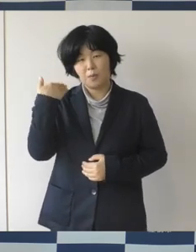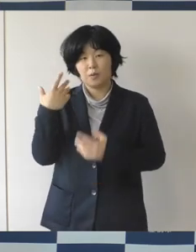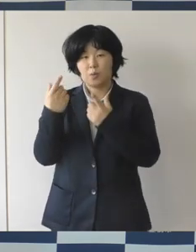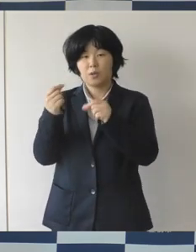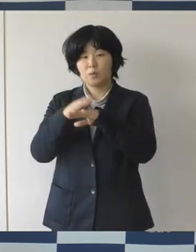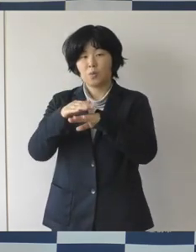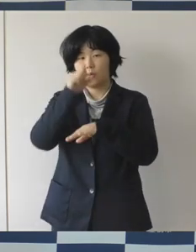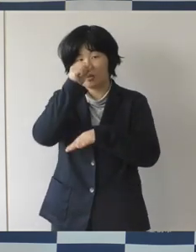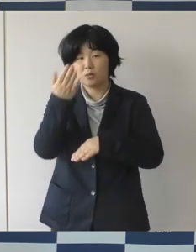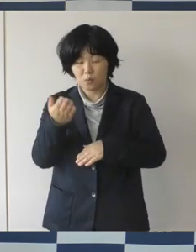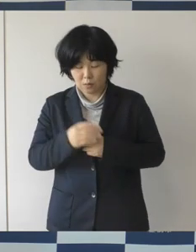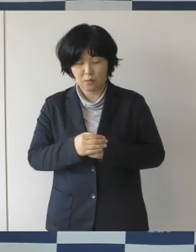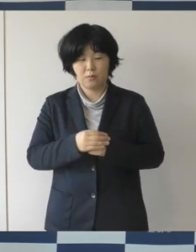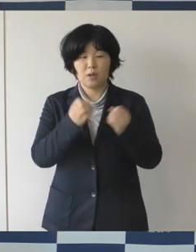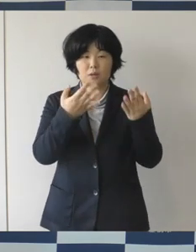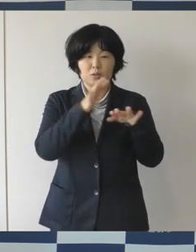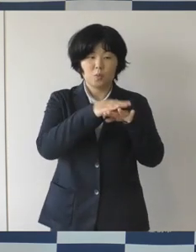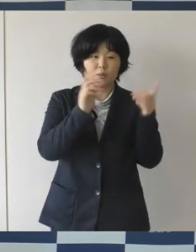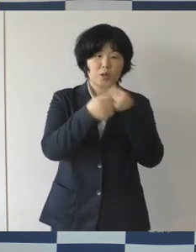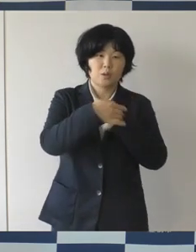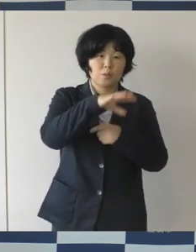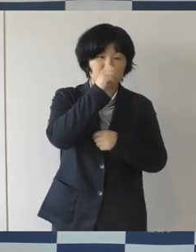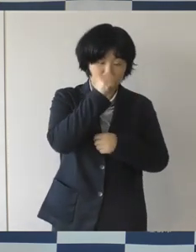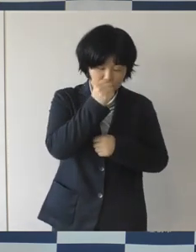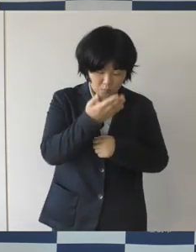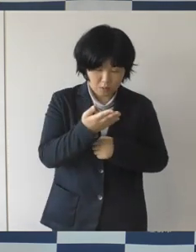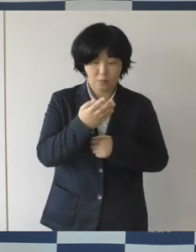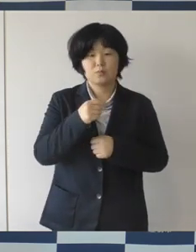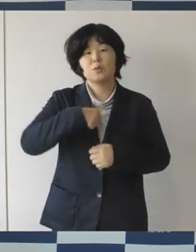そして、変えるところは変えていく自分たちで考えて、どんどん提案をして